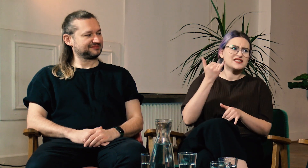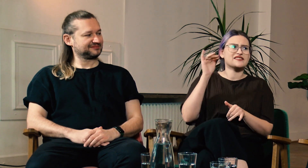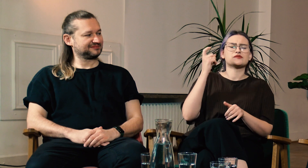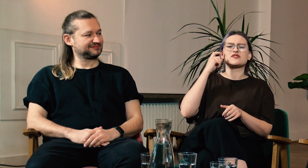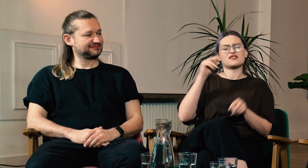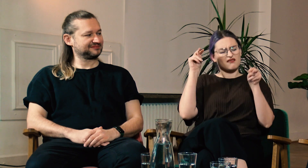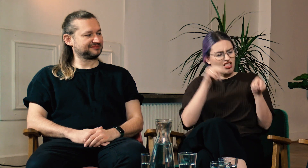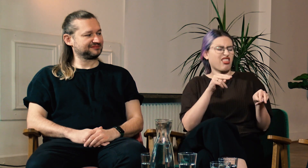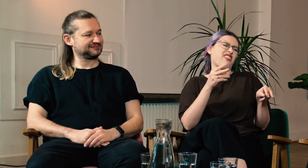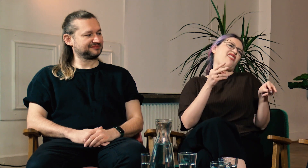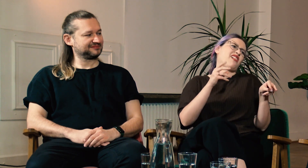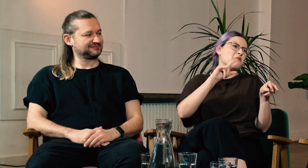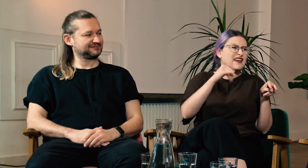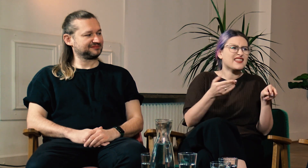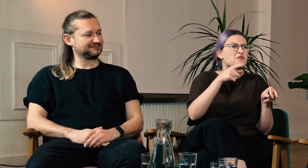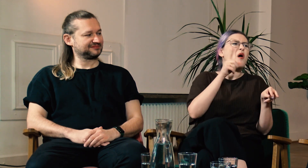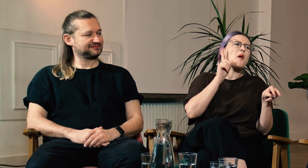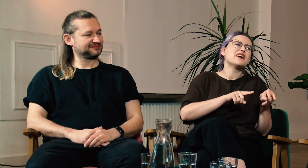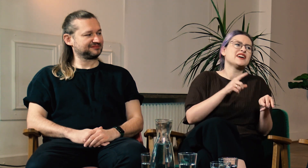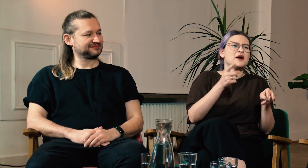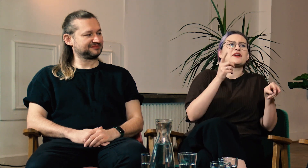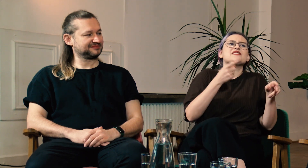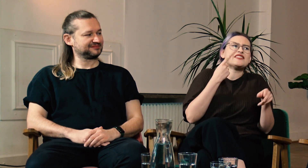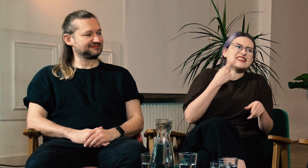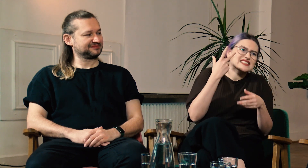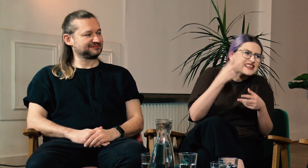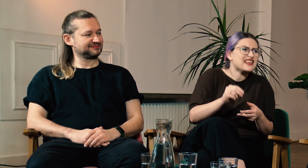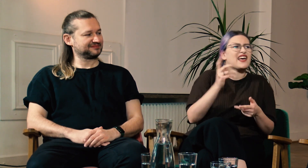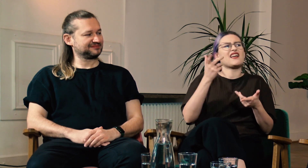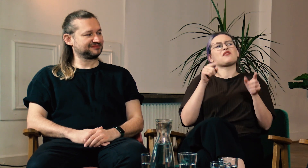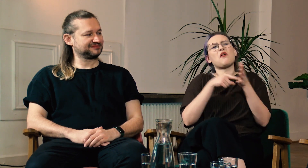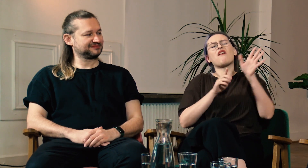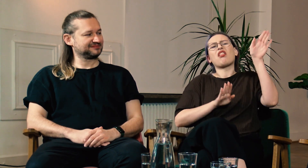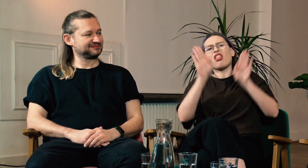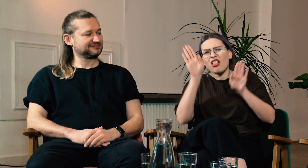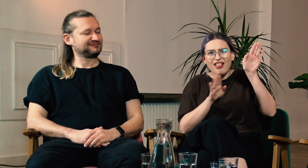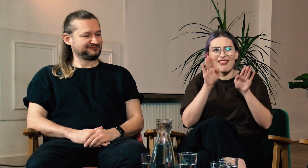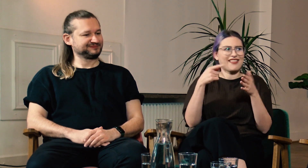Zawsze słyszący patrzyli na PJM i nie uznawali go za język, tylko zwykłą pantomimę.